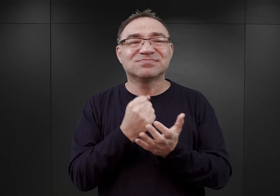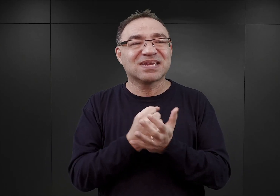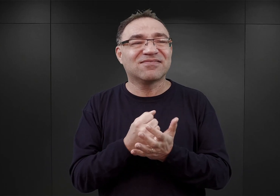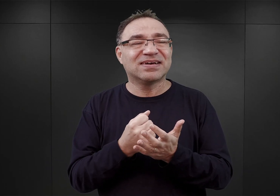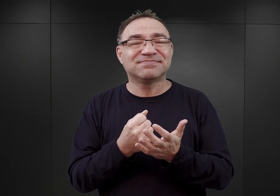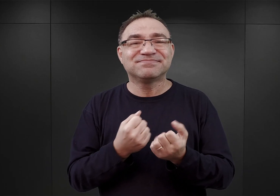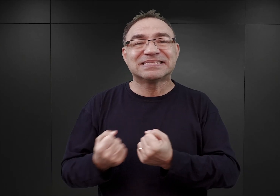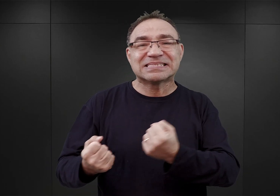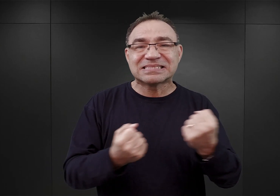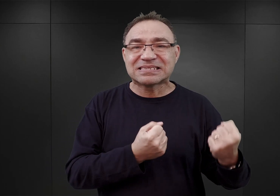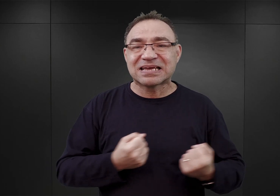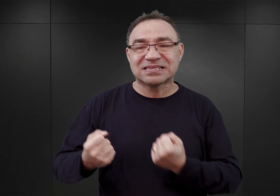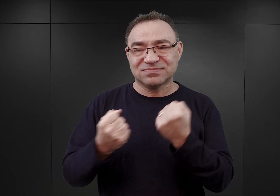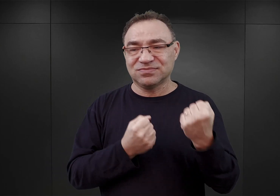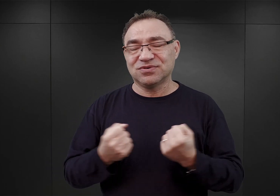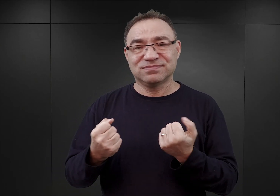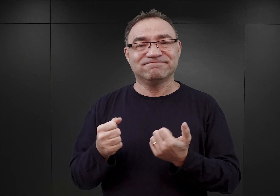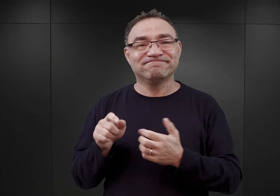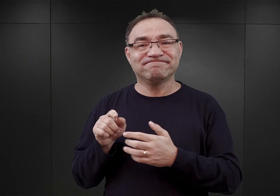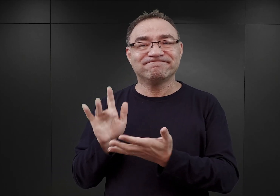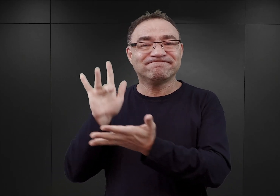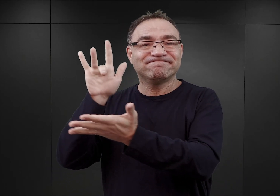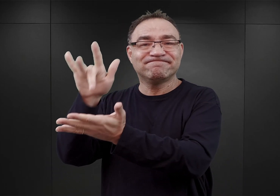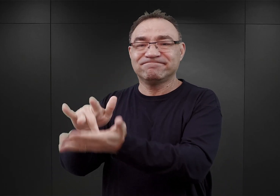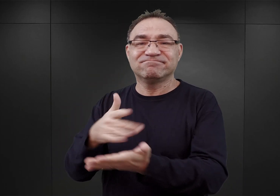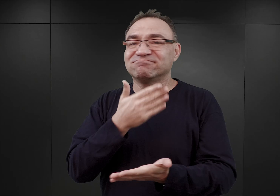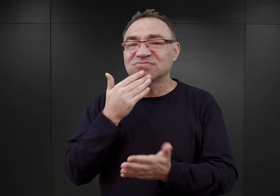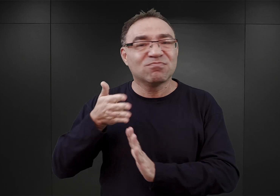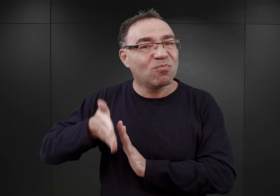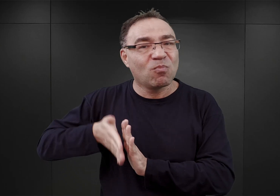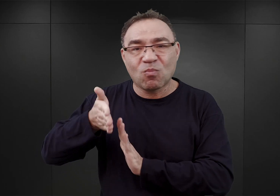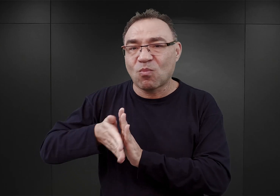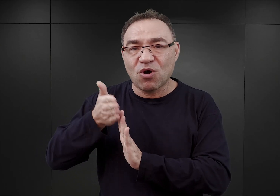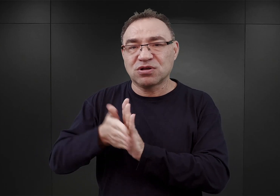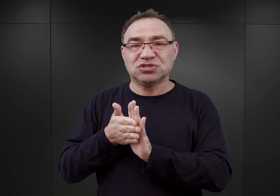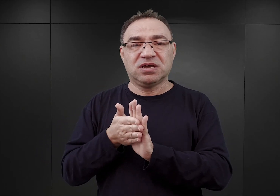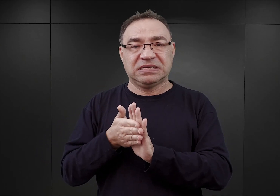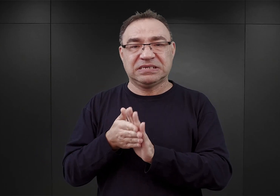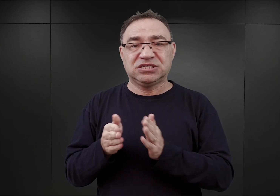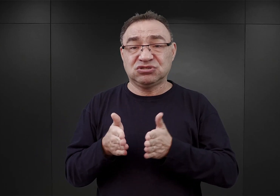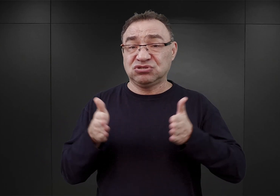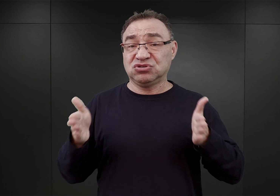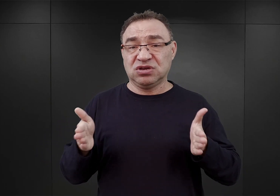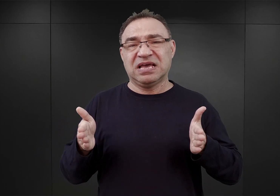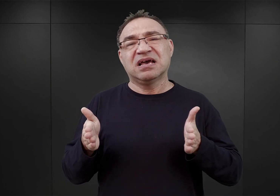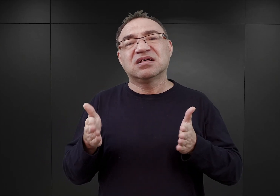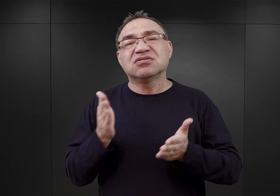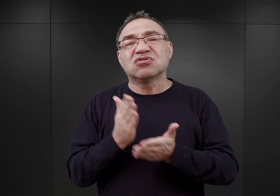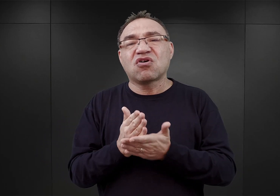To znaczy do Sztutowa nie docierały pociągi normalnotorowe, znaczy była tam taka kolejka wąskotorowa.